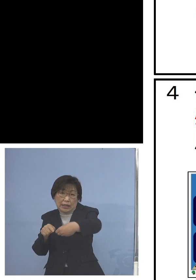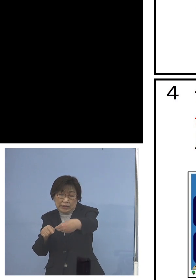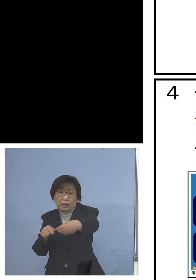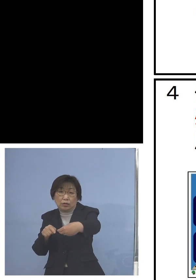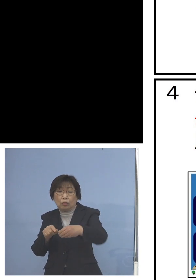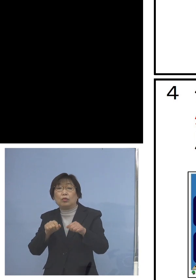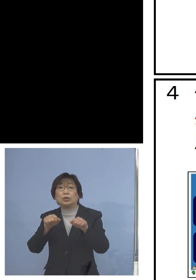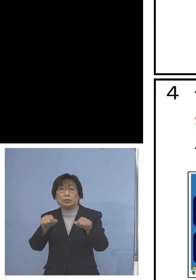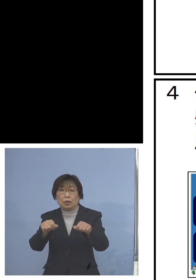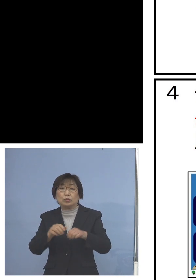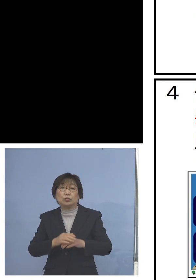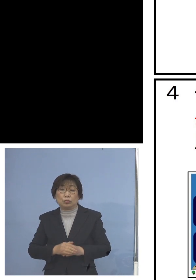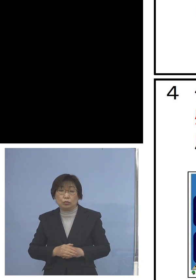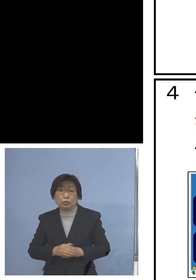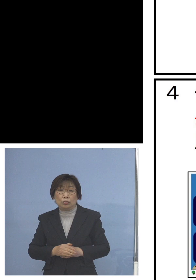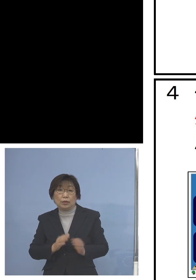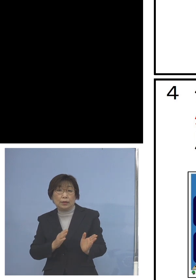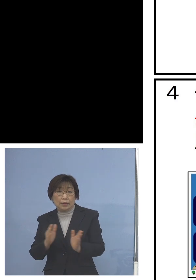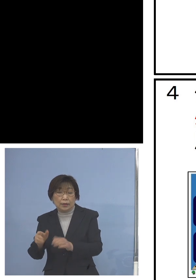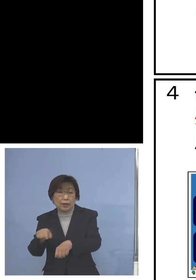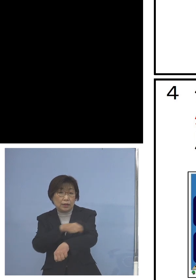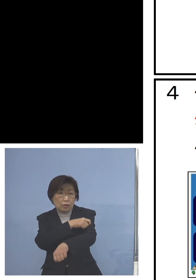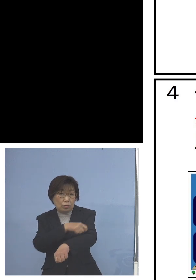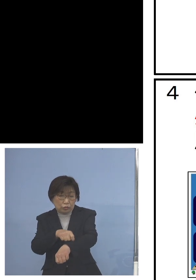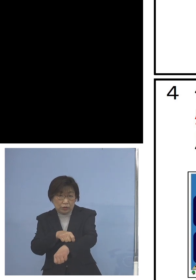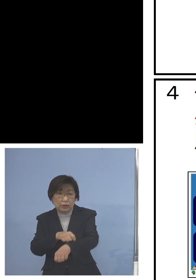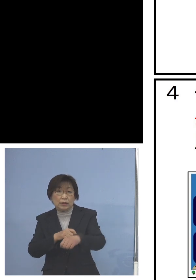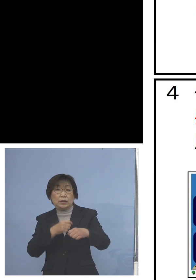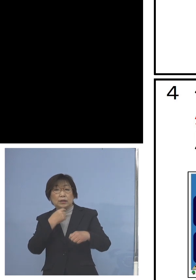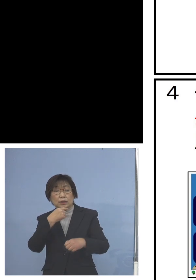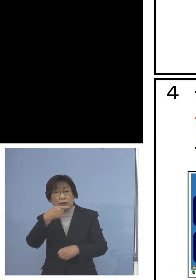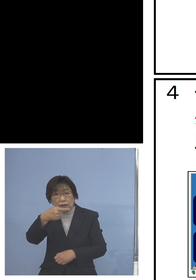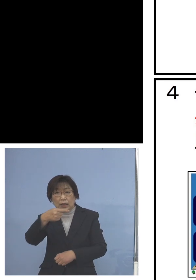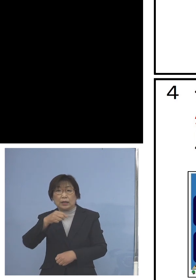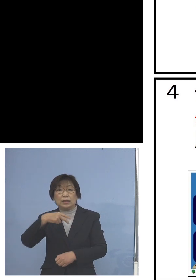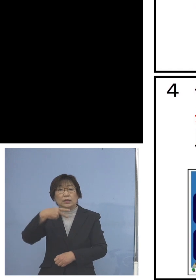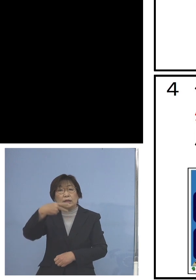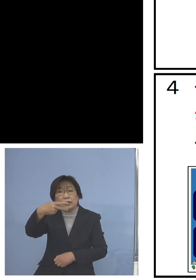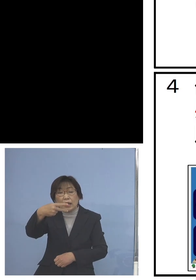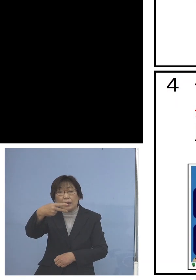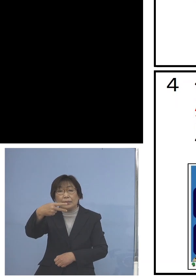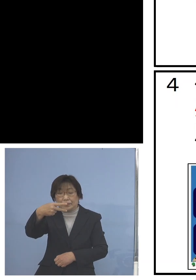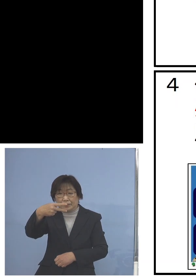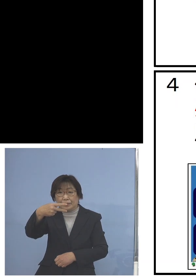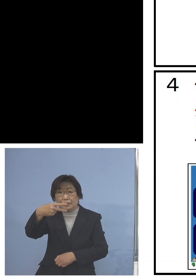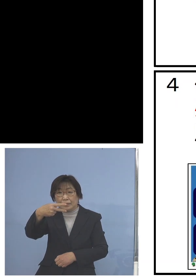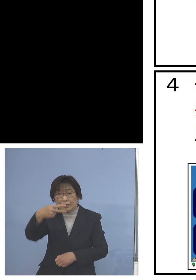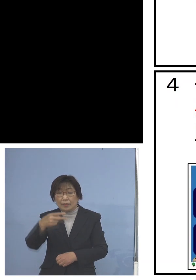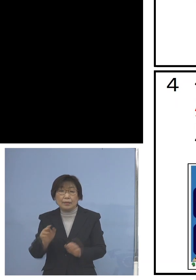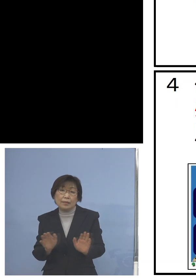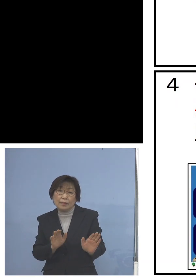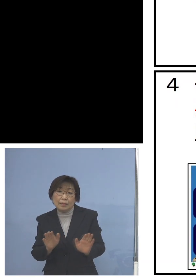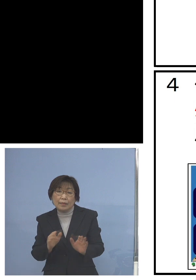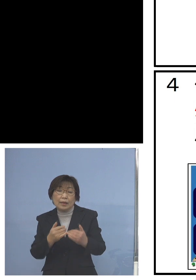また特に低学年の児童の皆さん方にも 口で言った教条的な注意の仕方では